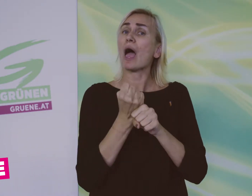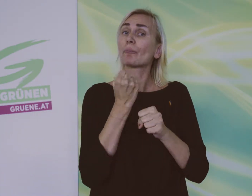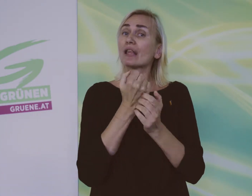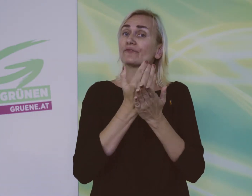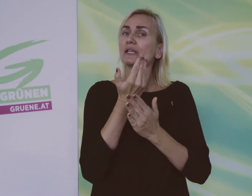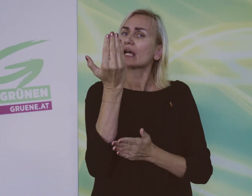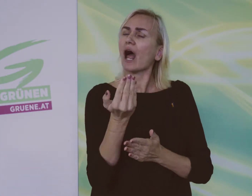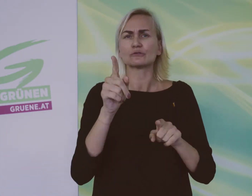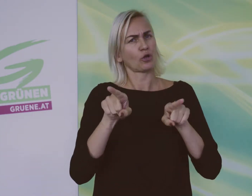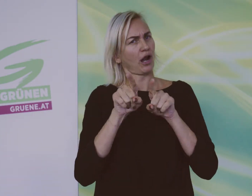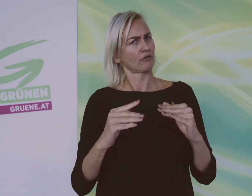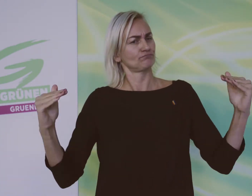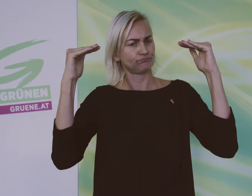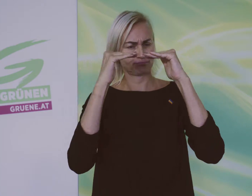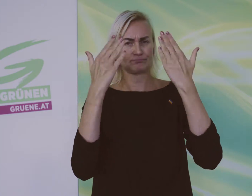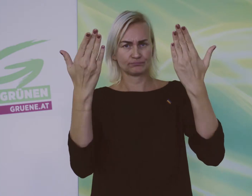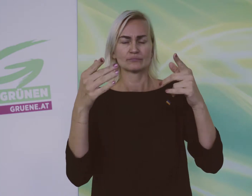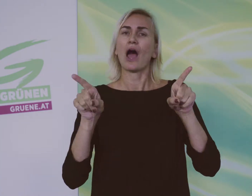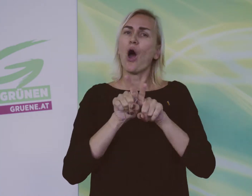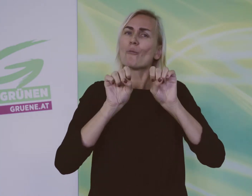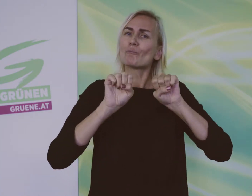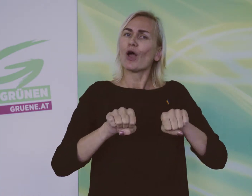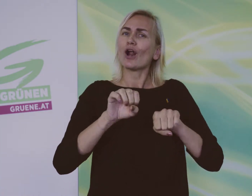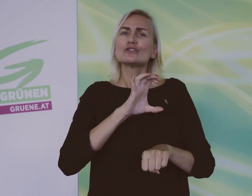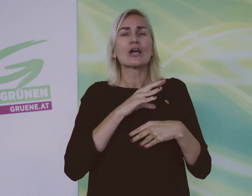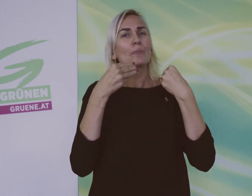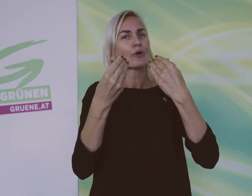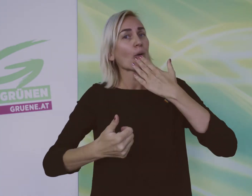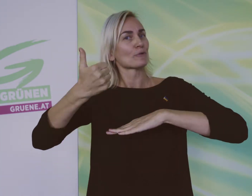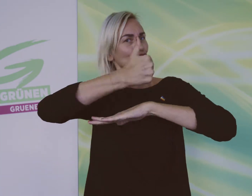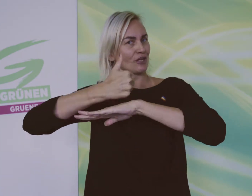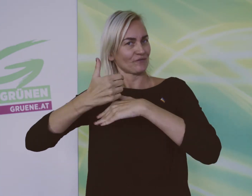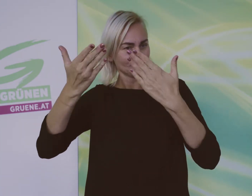Sie sollen genauso viel Gehalt bekommen wie alle. Sie sollen auch Chefs werden können.